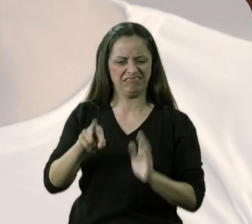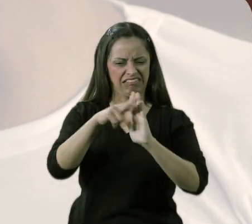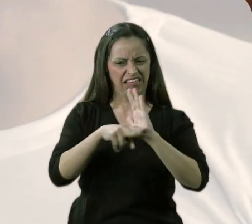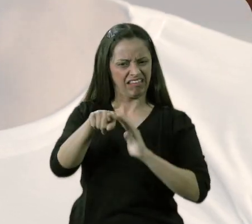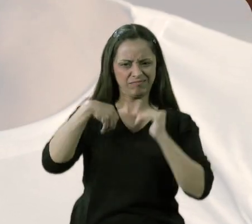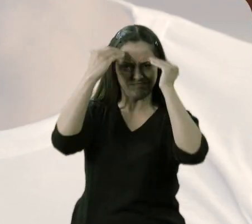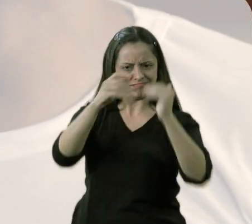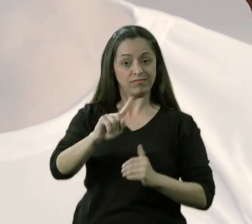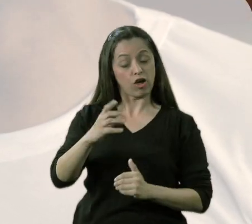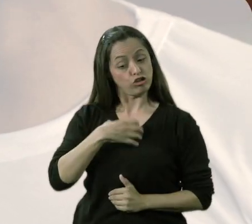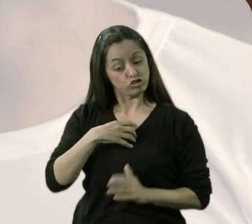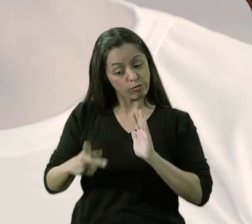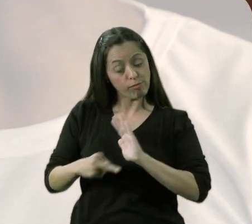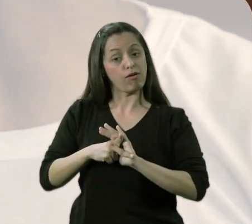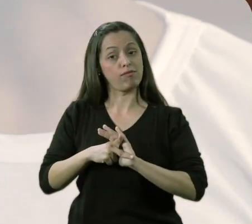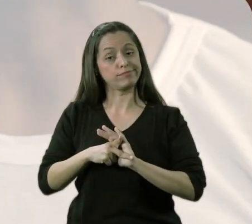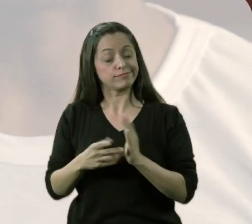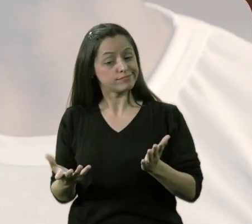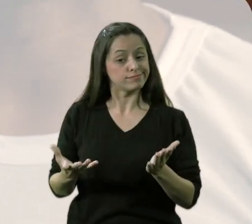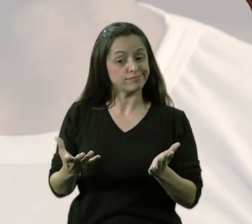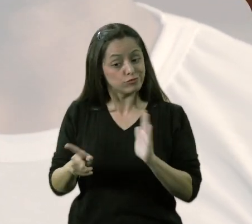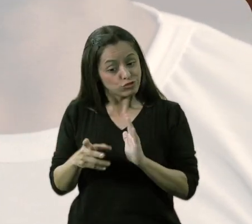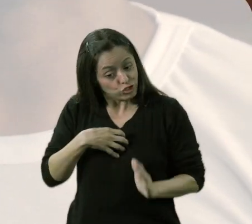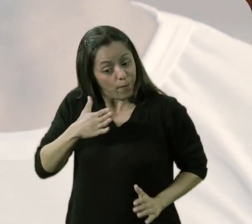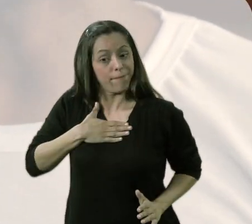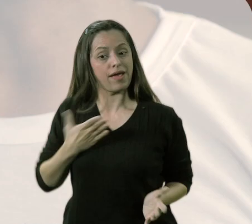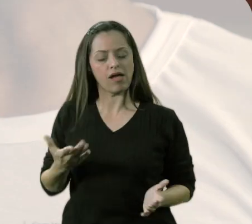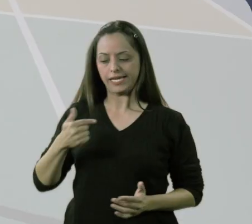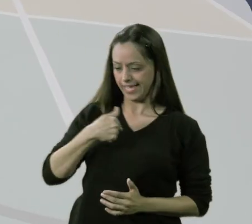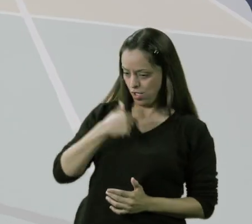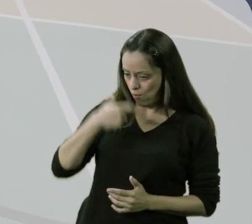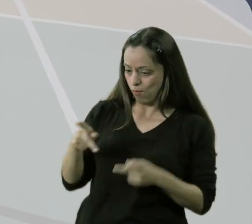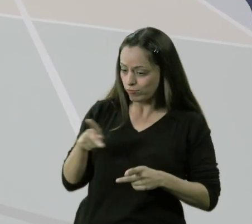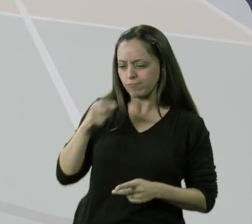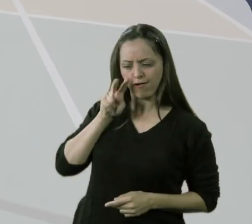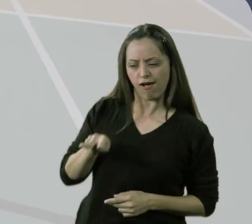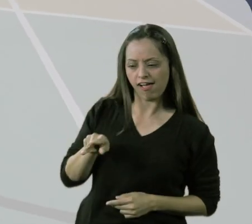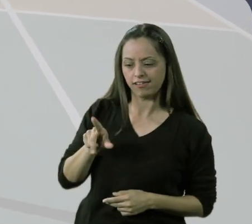"não é nesse critério que eu vou fazer isso, tem que ser em outro critério". Então, eu tenho que tomar a iniciativa, porque eu sou professor,